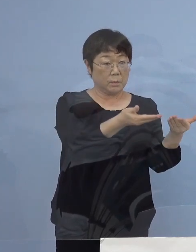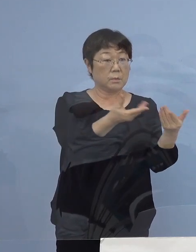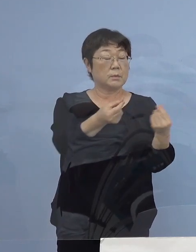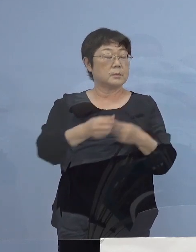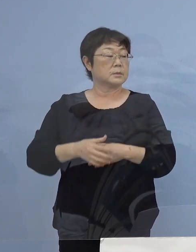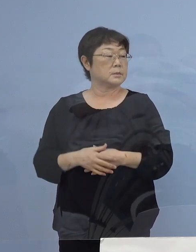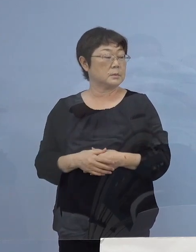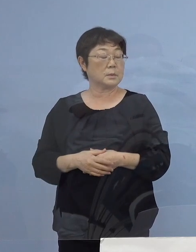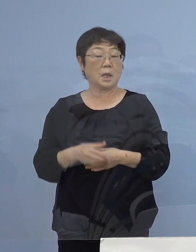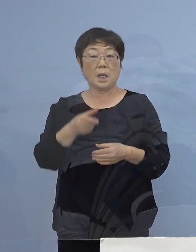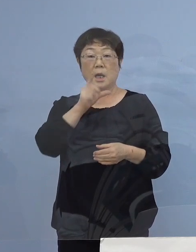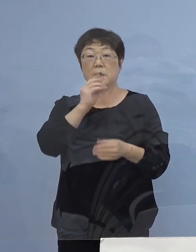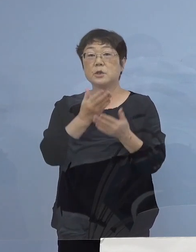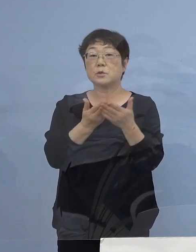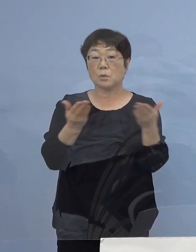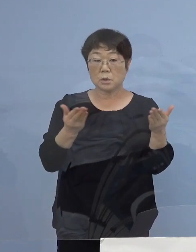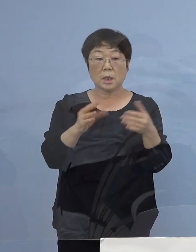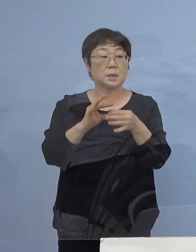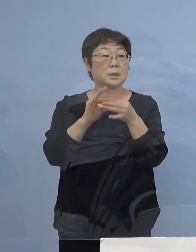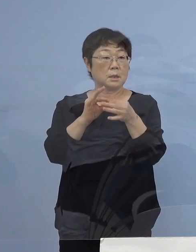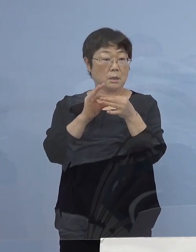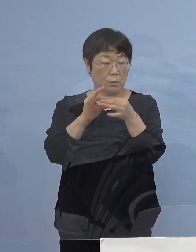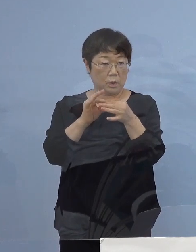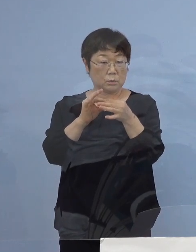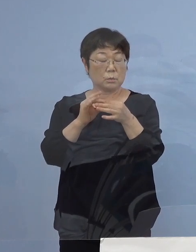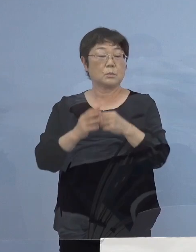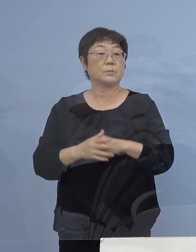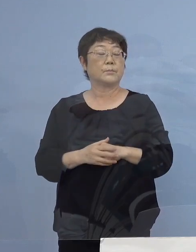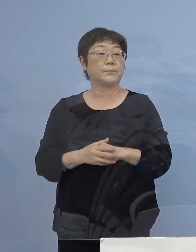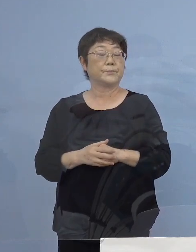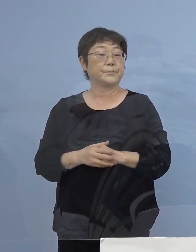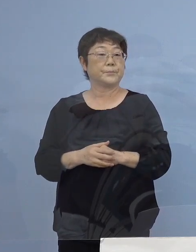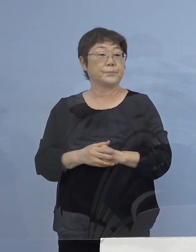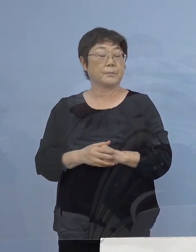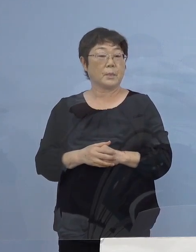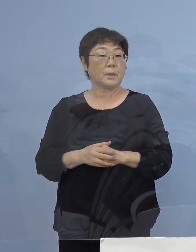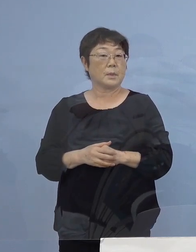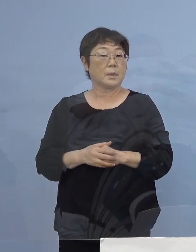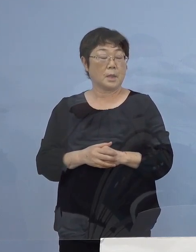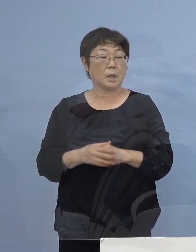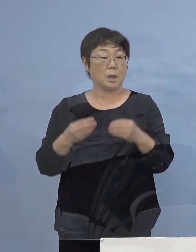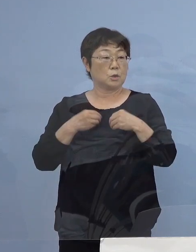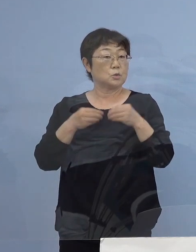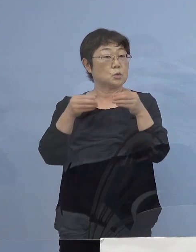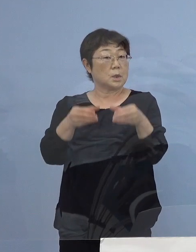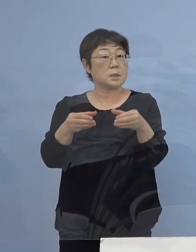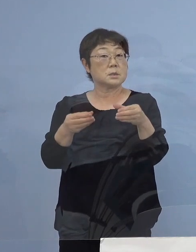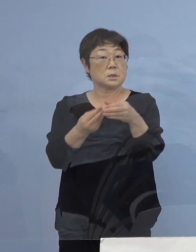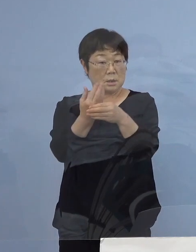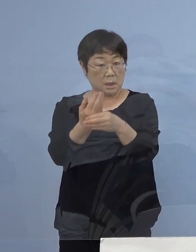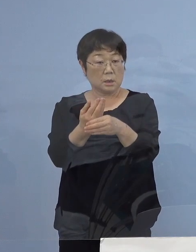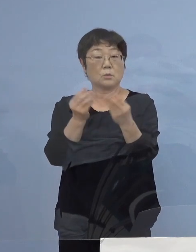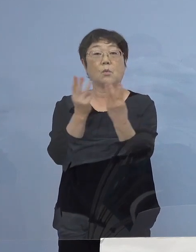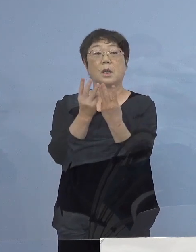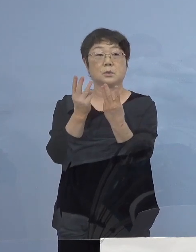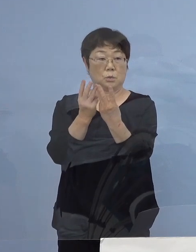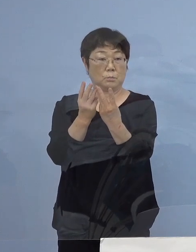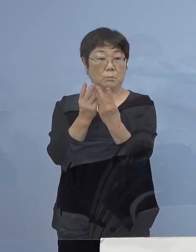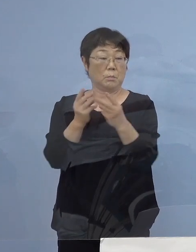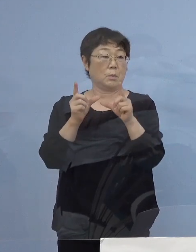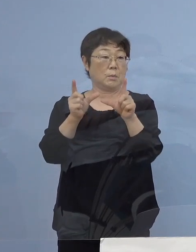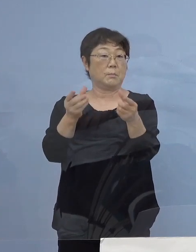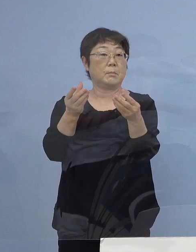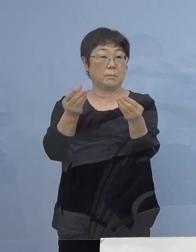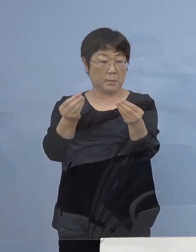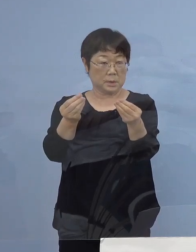この飲食店に纏わる この今回クラスター こうしたものの数 これも申し上げたとおりでありますし